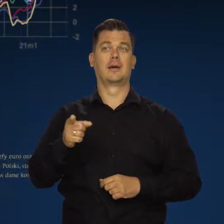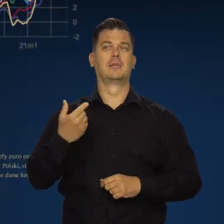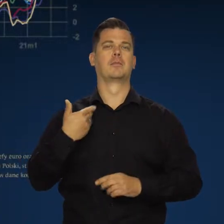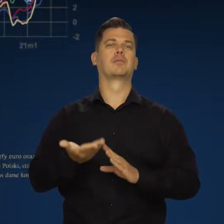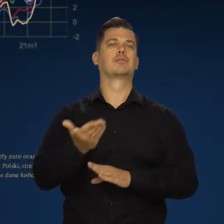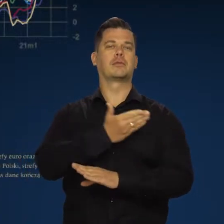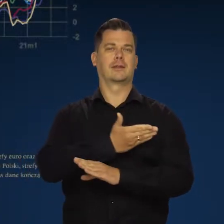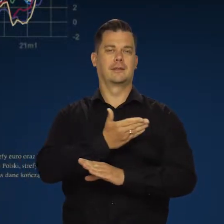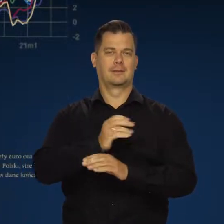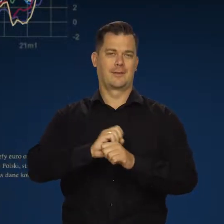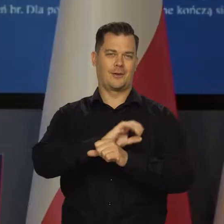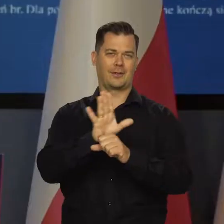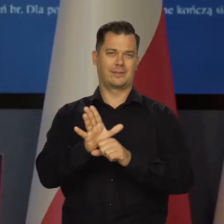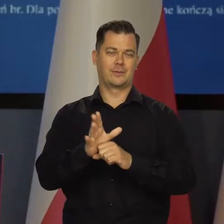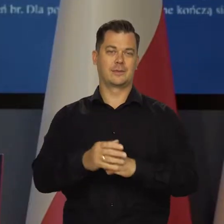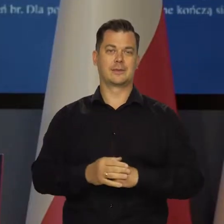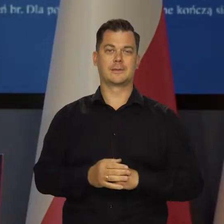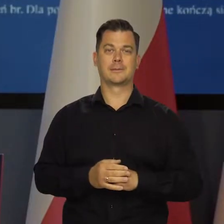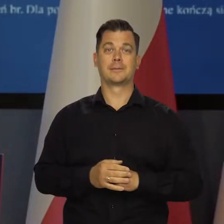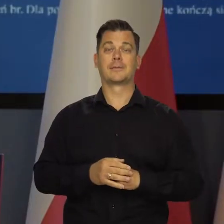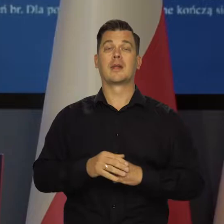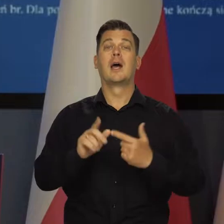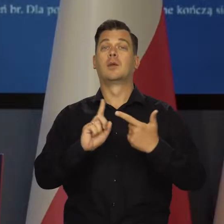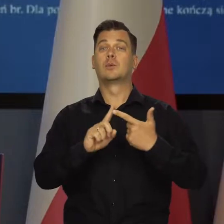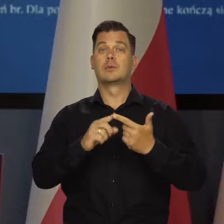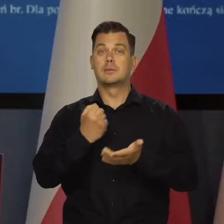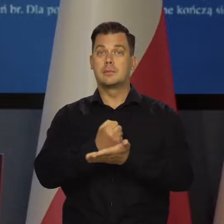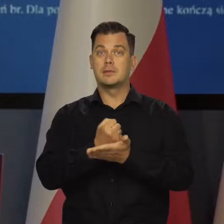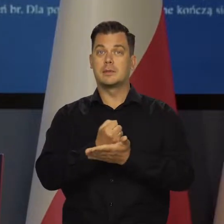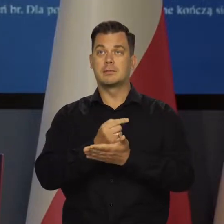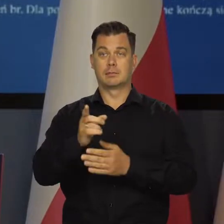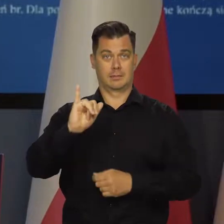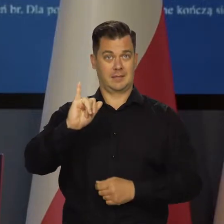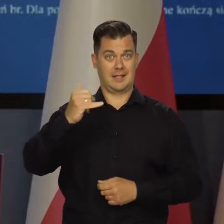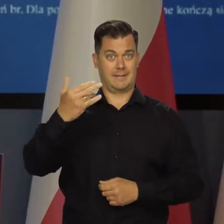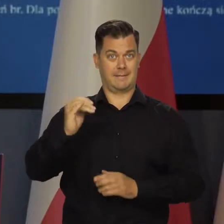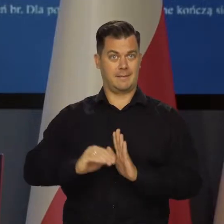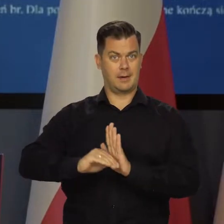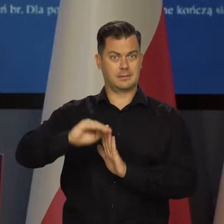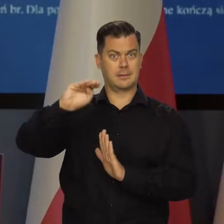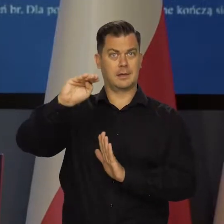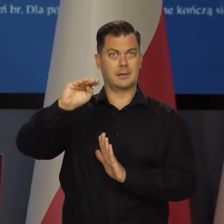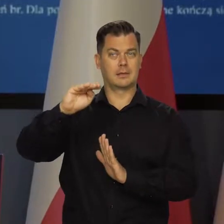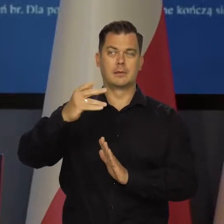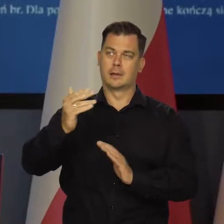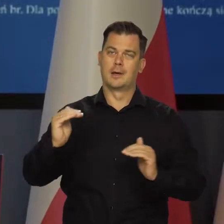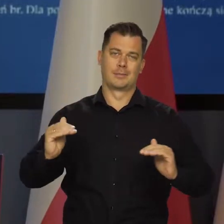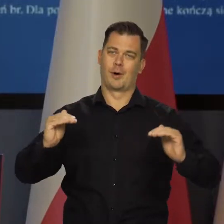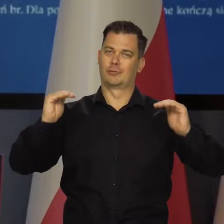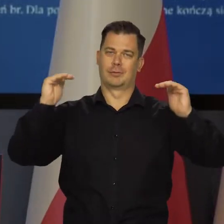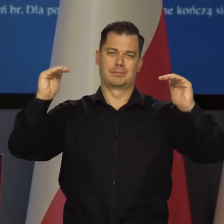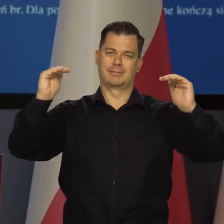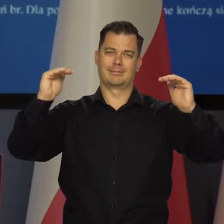niż przedpandemiczny. Z drugiej strony inflacja we wszystkich krajach jest na wysokim poziomie.